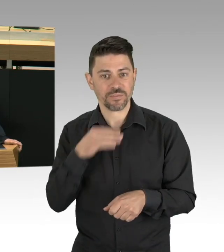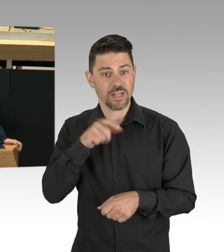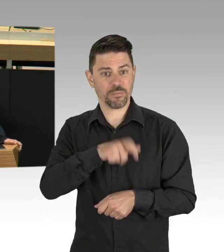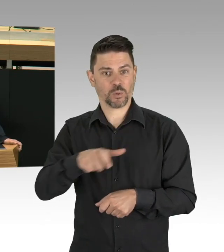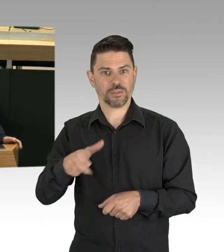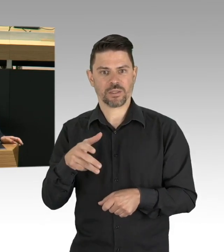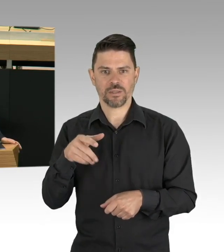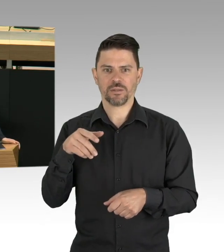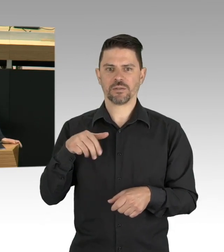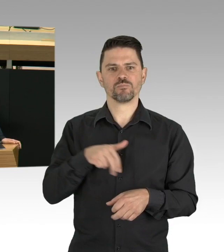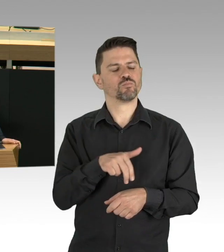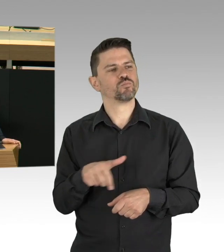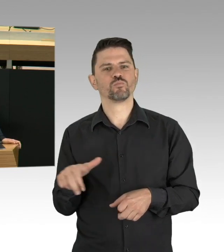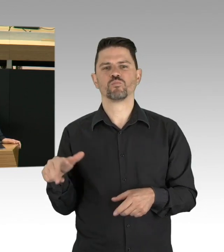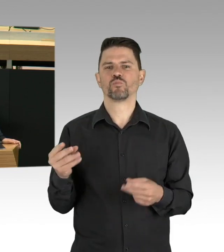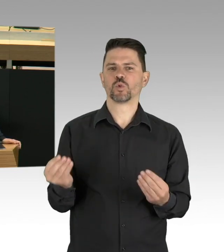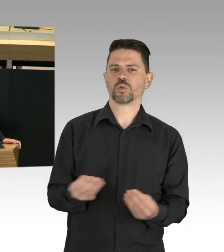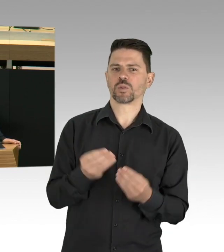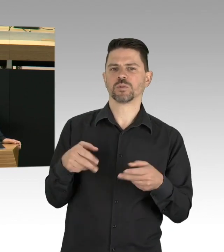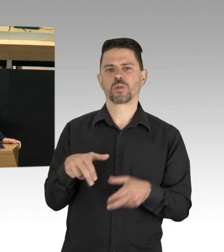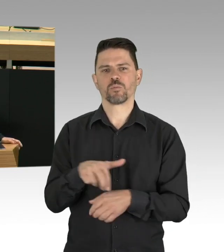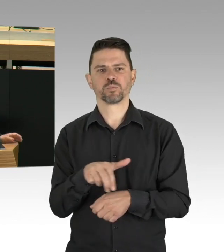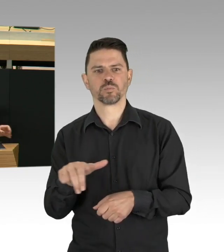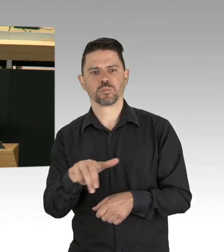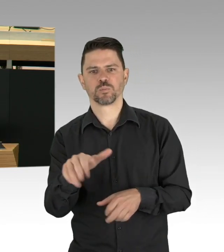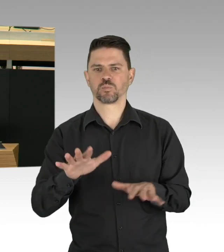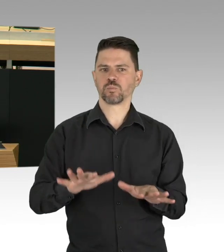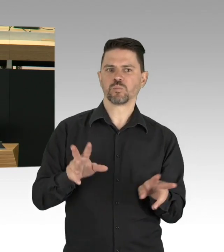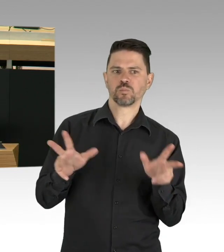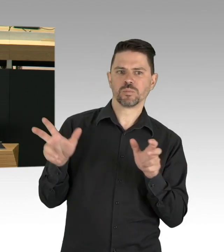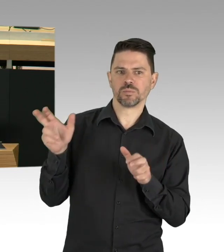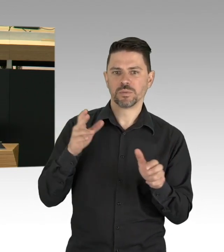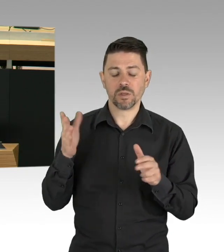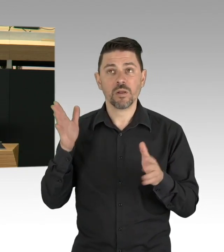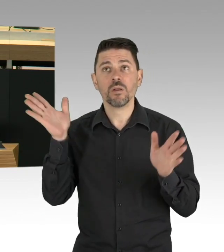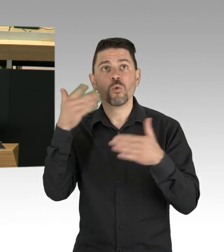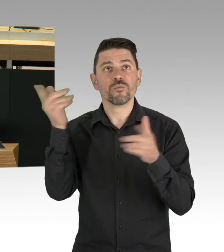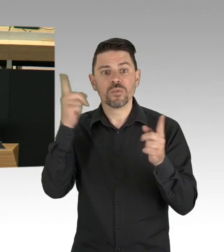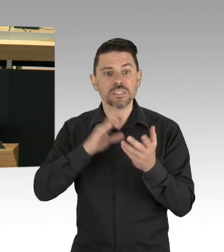als Möglichkeit einer ökologischen Stadtentwicklung? Die Berliner Luft ist im Moment sauberer